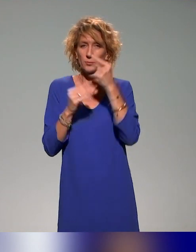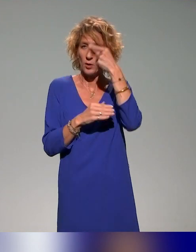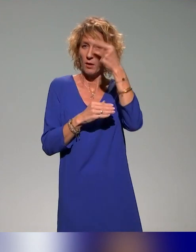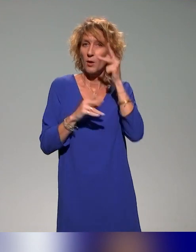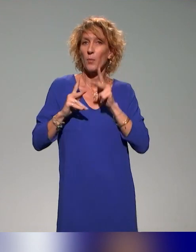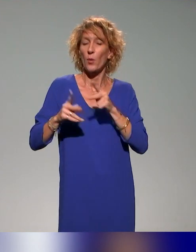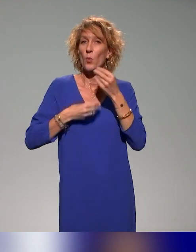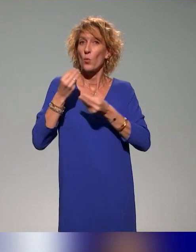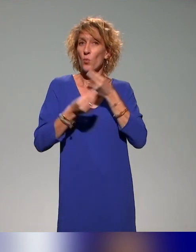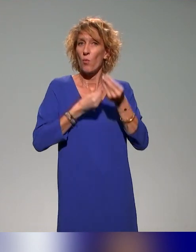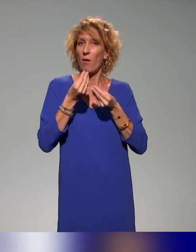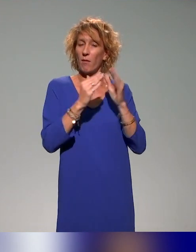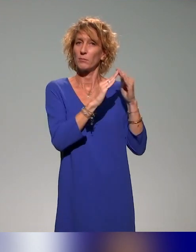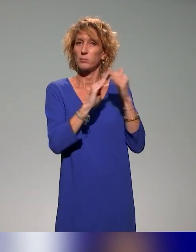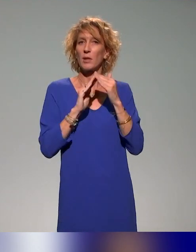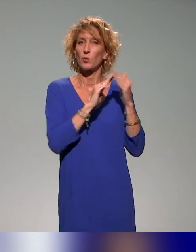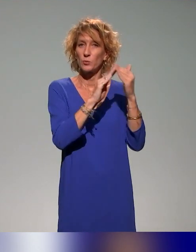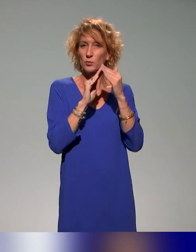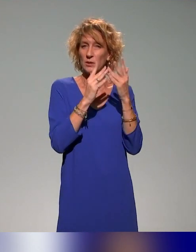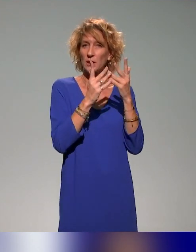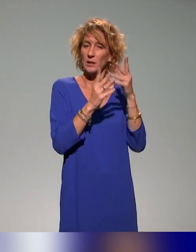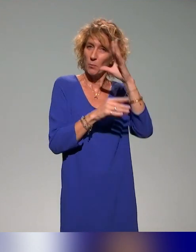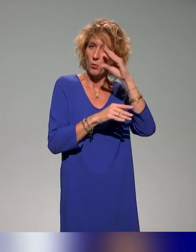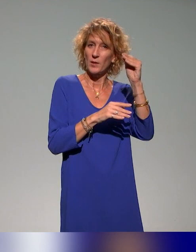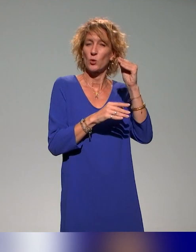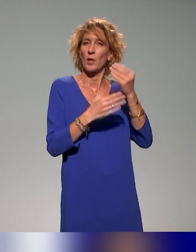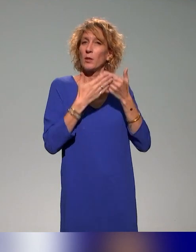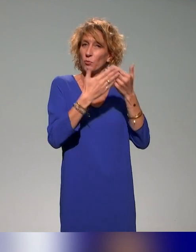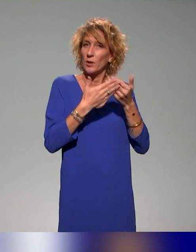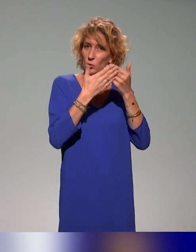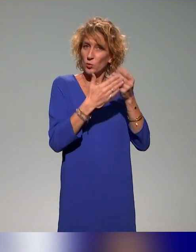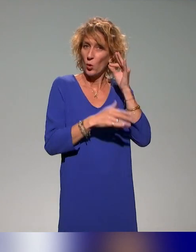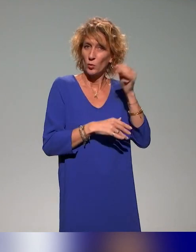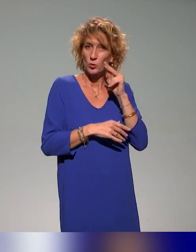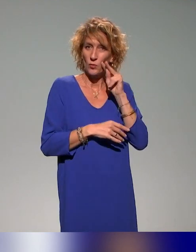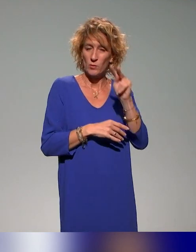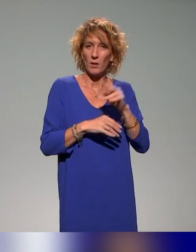mais aussi évidemment dans la communauté des audiovisualistes. Puisque, en tant qu'administrateur de l'ANSTIA, je suis aussi référent